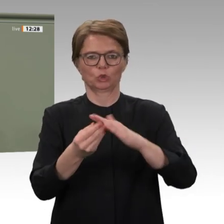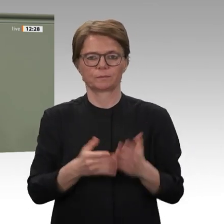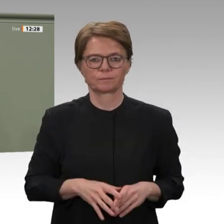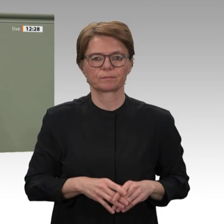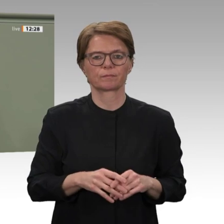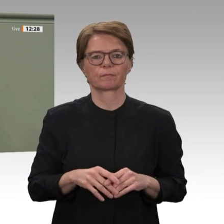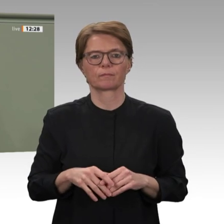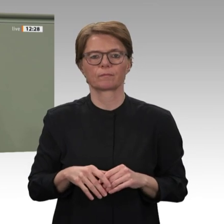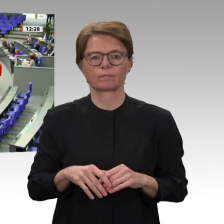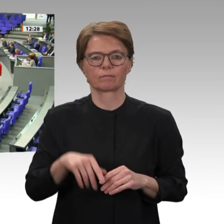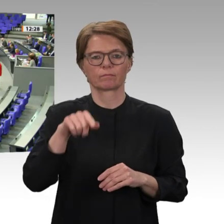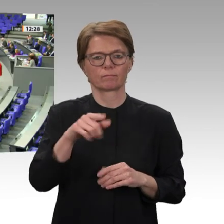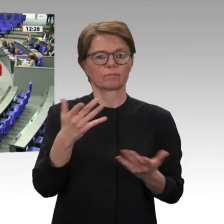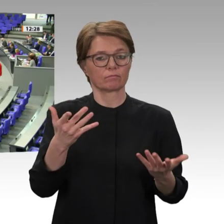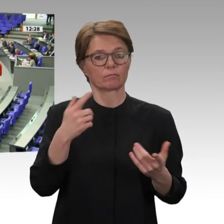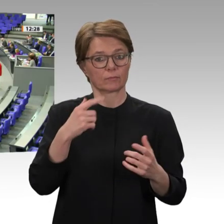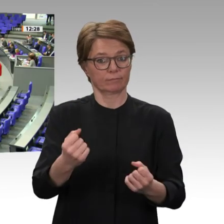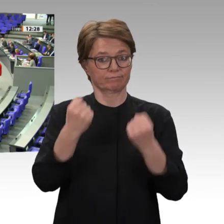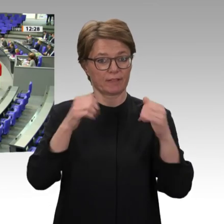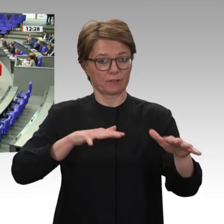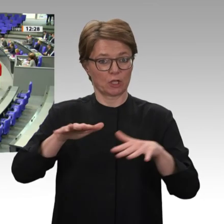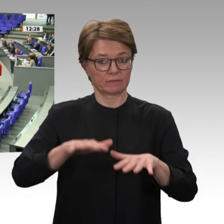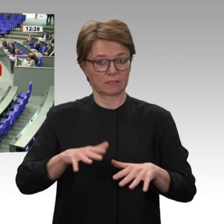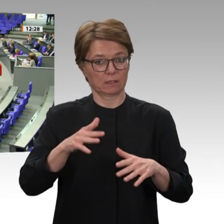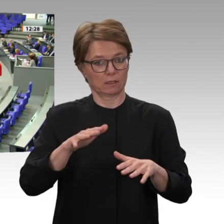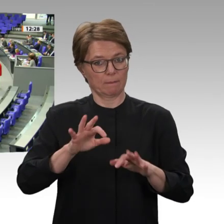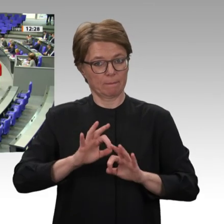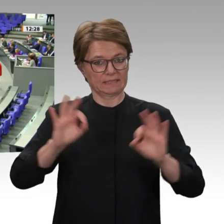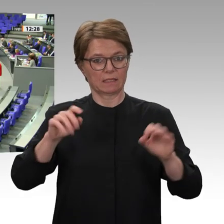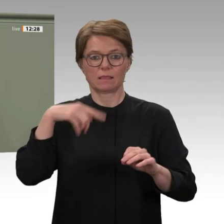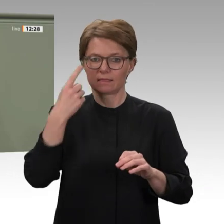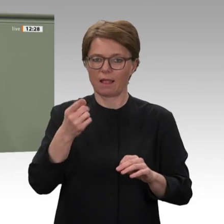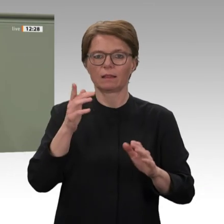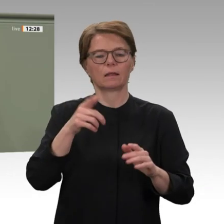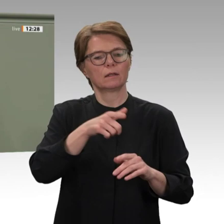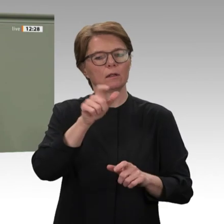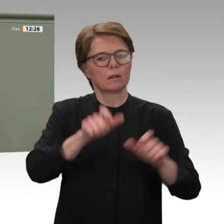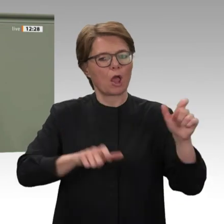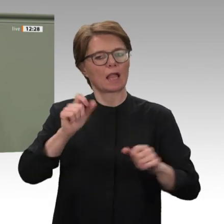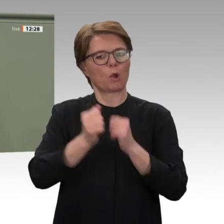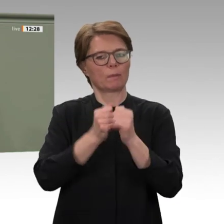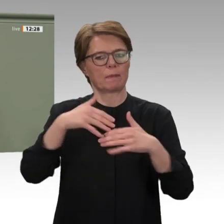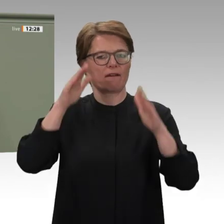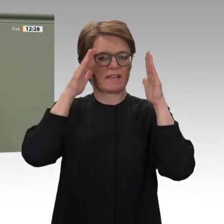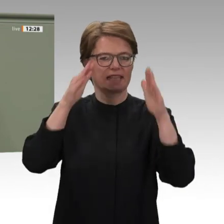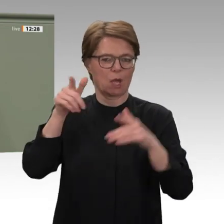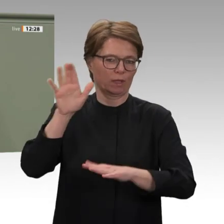Interesse. Als Vorsitzende der Parlamentariergruppe Östliches Afrika habe ich vor zwei Wochen